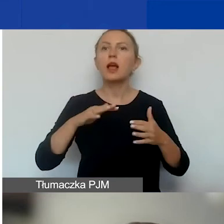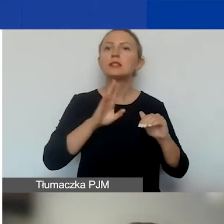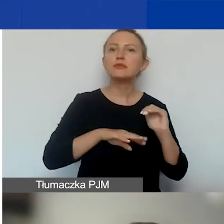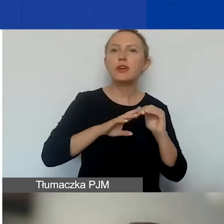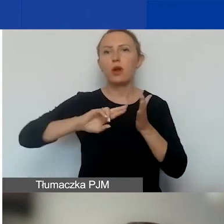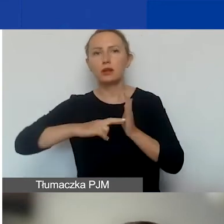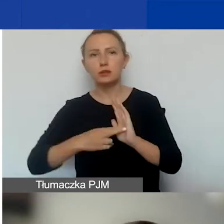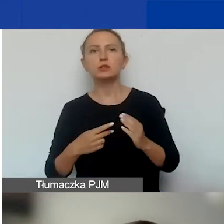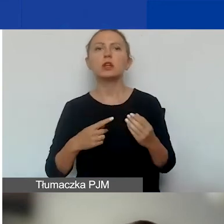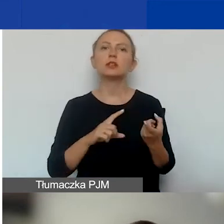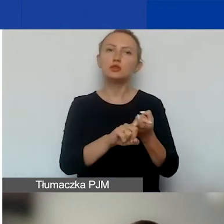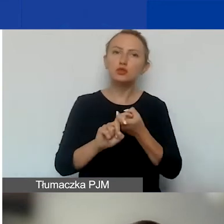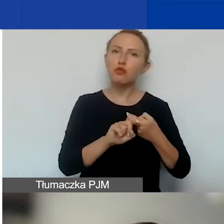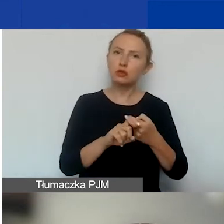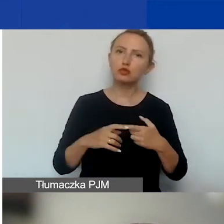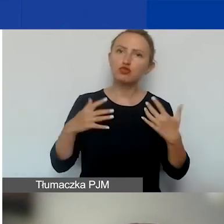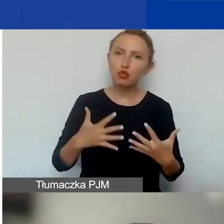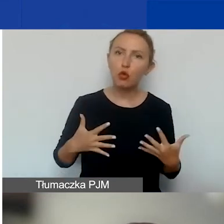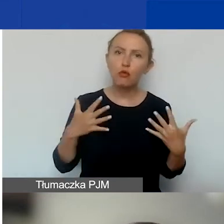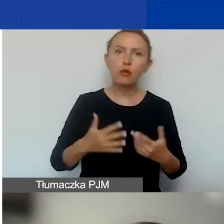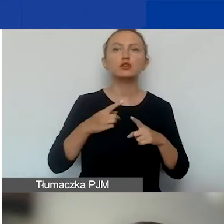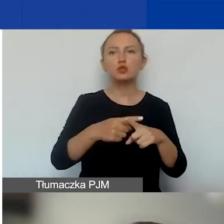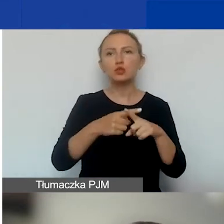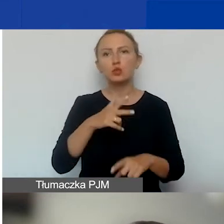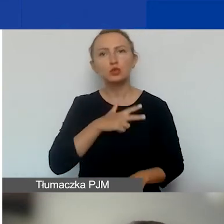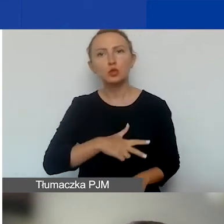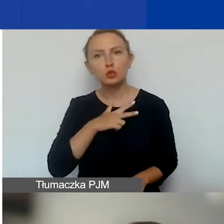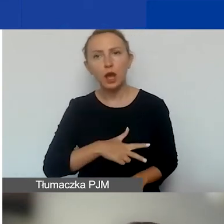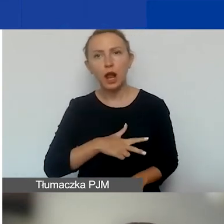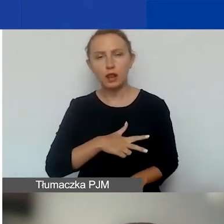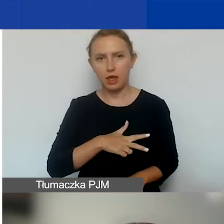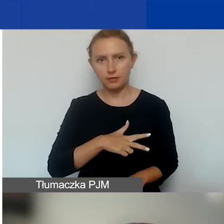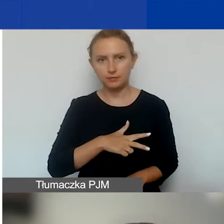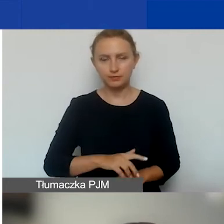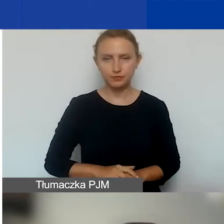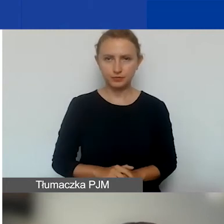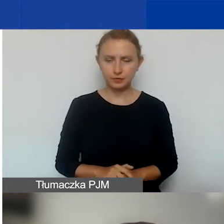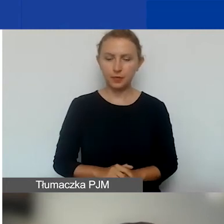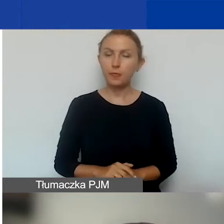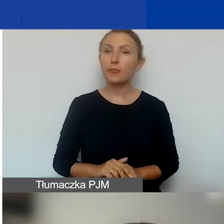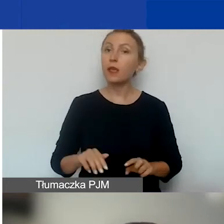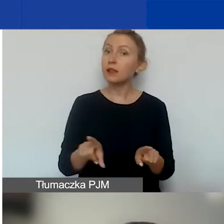związki stowarzyszeń, spółdzielnie socjalne. Tutaj też jest warunek,